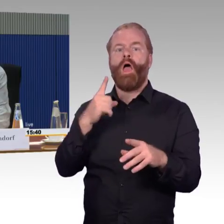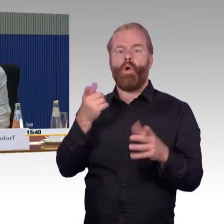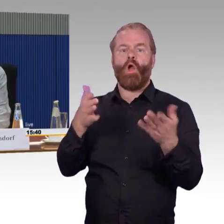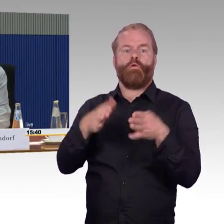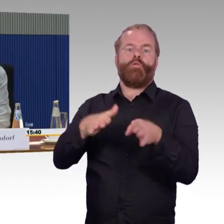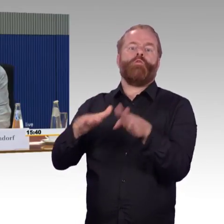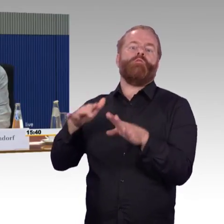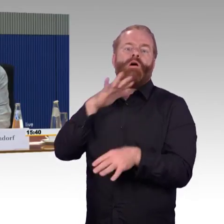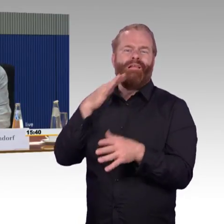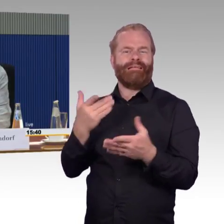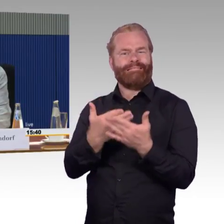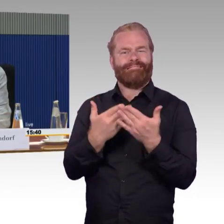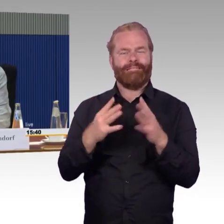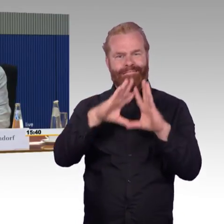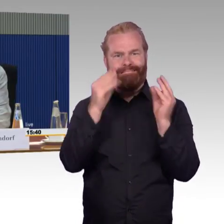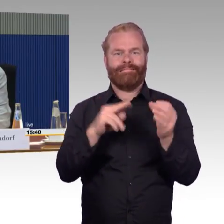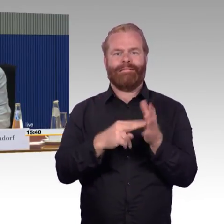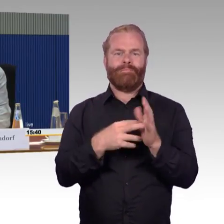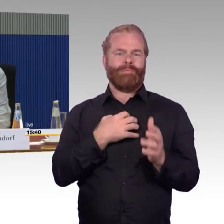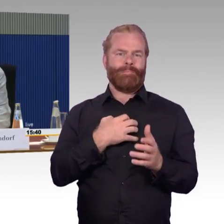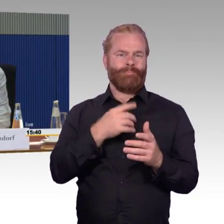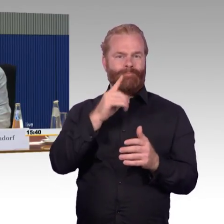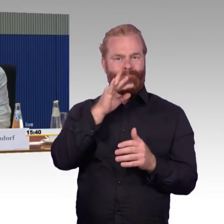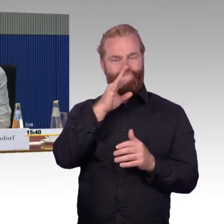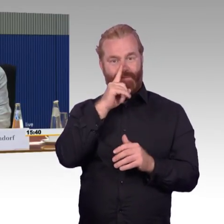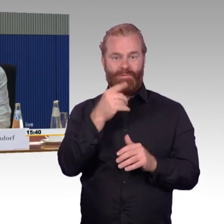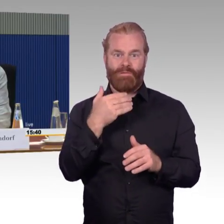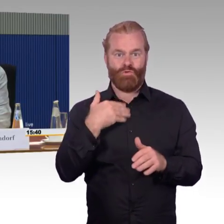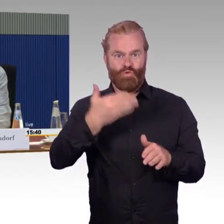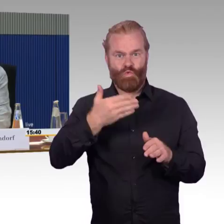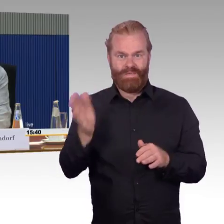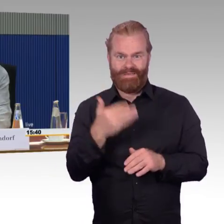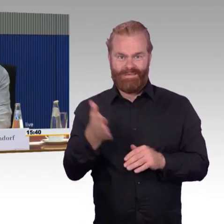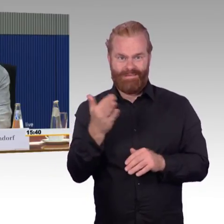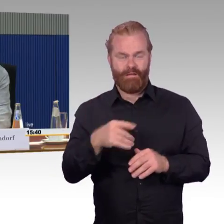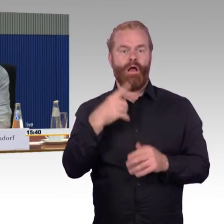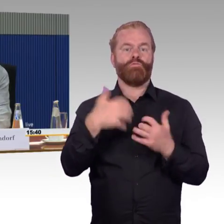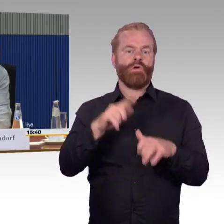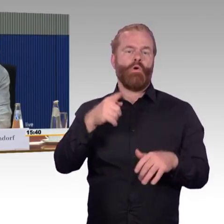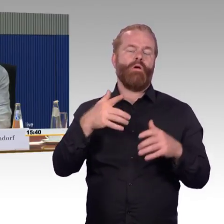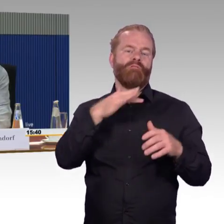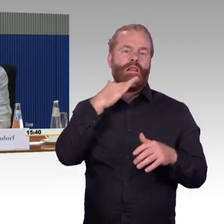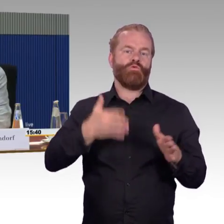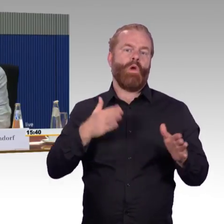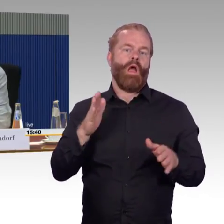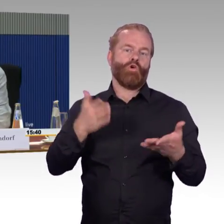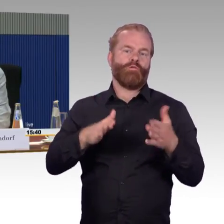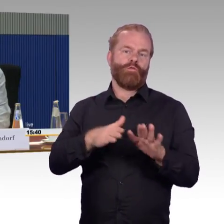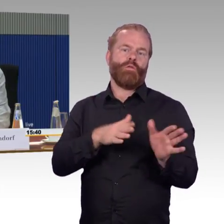Die Haltezeiten sollen auch kürzer werden, das bei zunehmenden Fahrgastzahlen und bei zunehmenden behinderten Rollstuhlfahrern